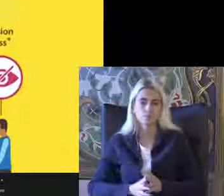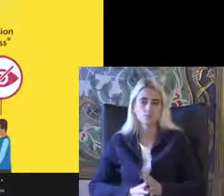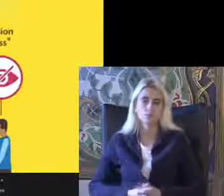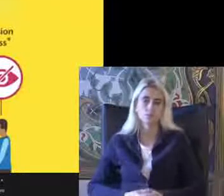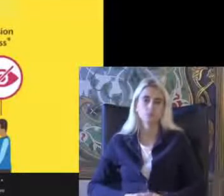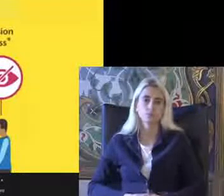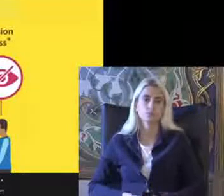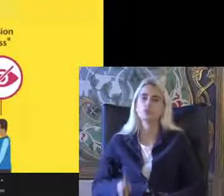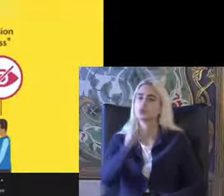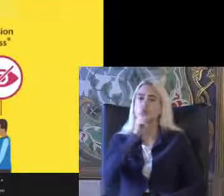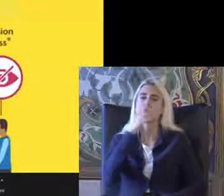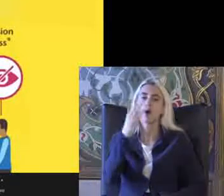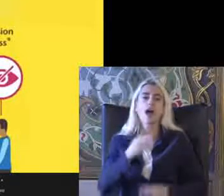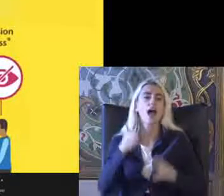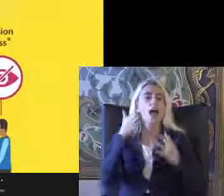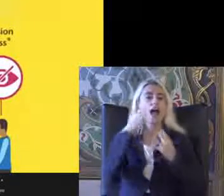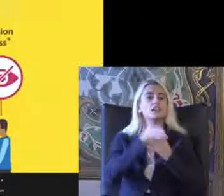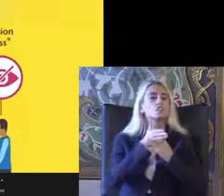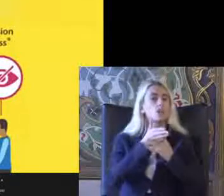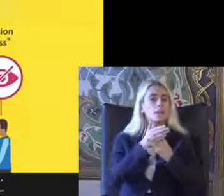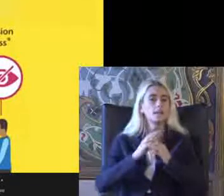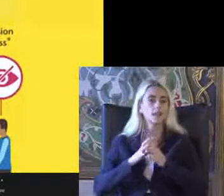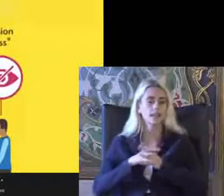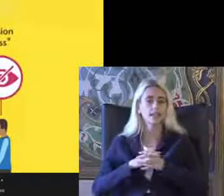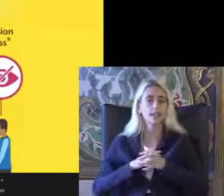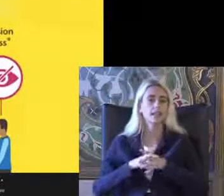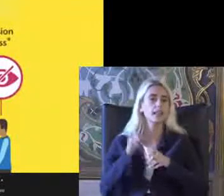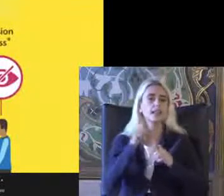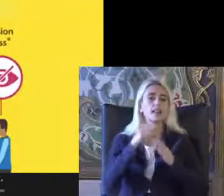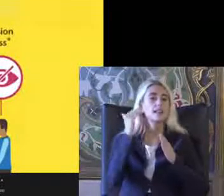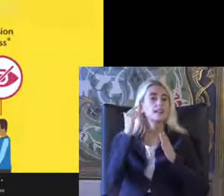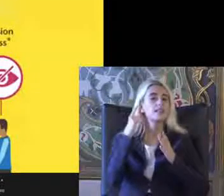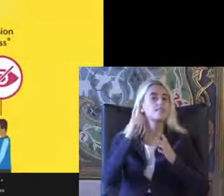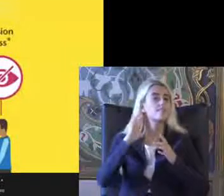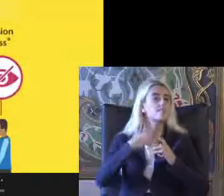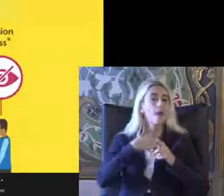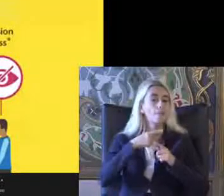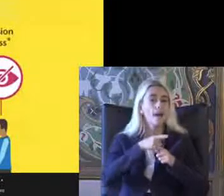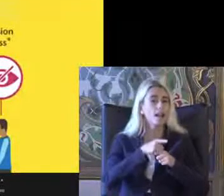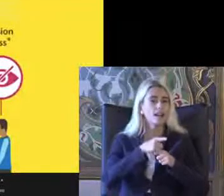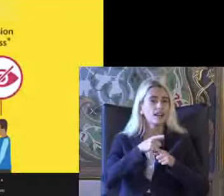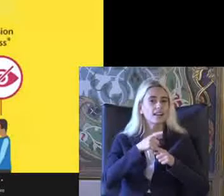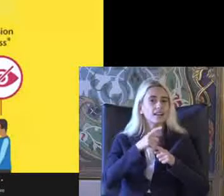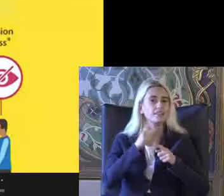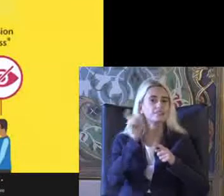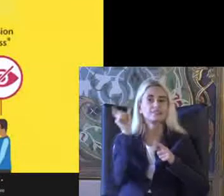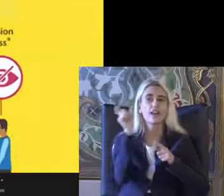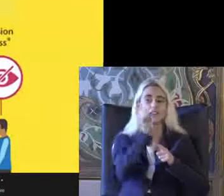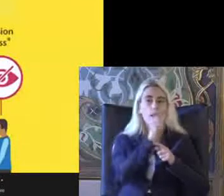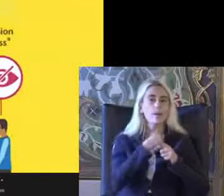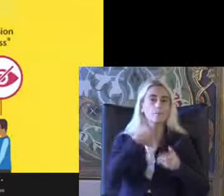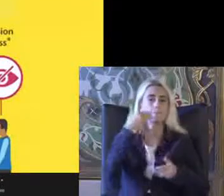En son olarak erişilebilirlik ile ilgili temel kavramlardan Kısaca bahsedelim Mekansal